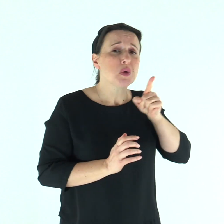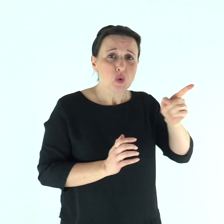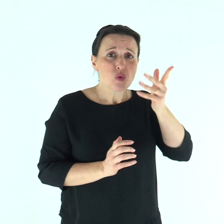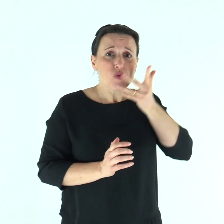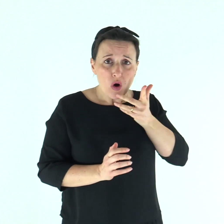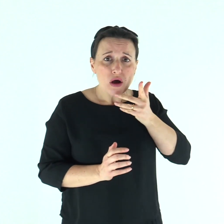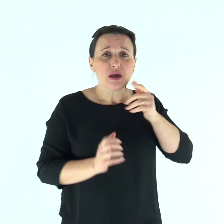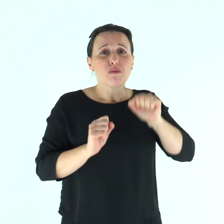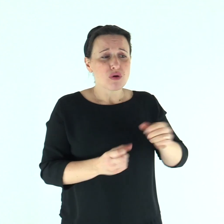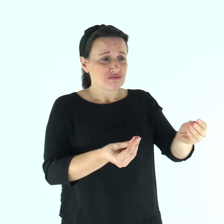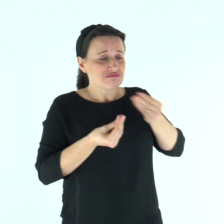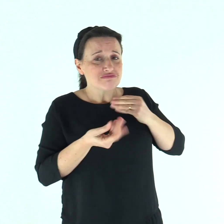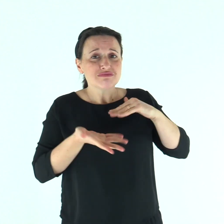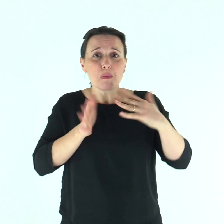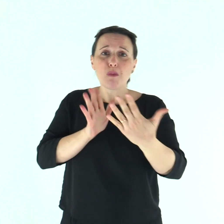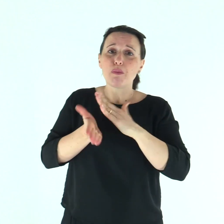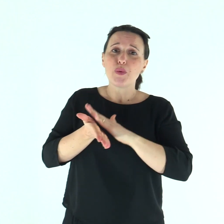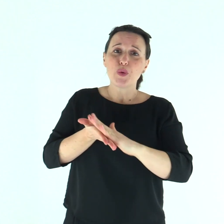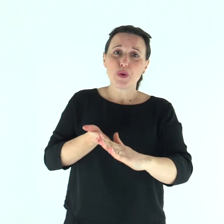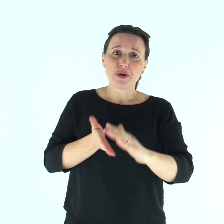«Se vuoi, puoi purificarmi!».